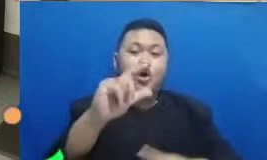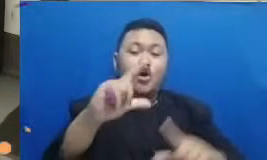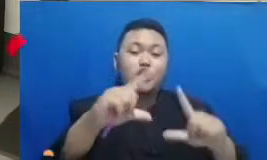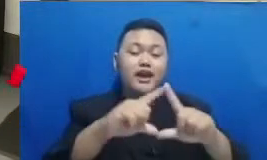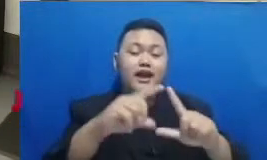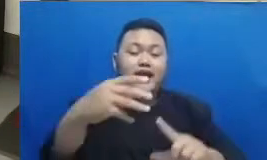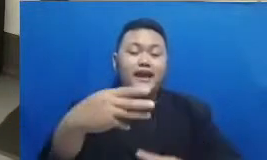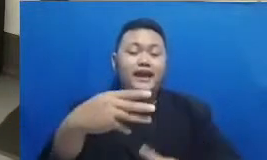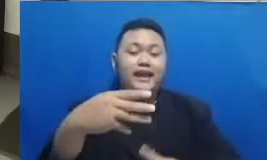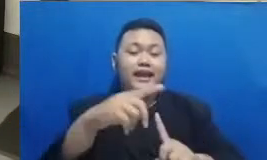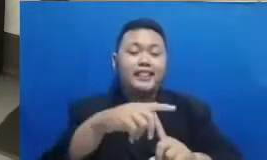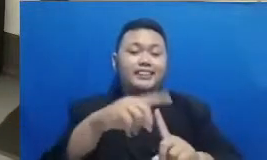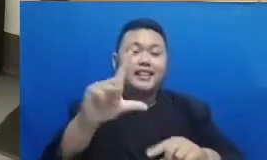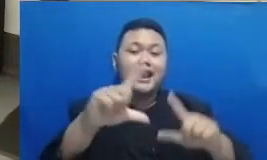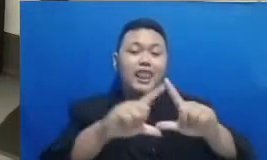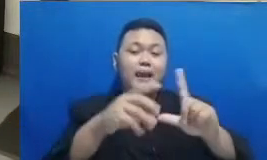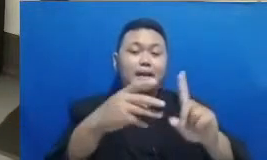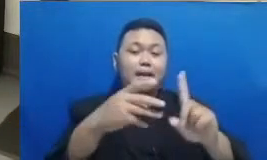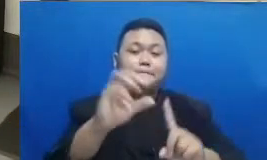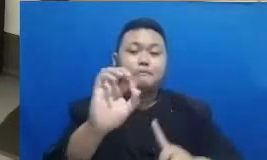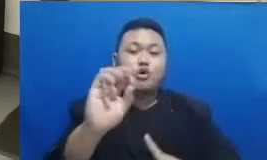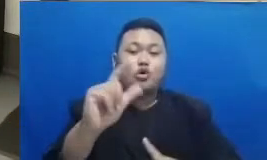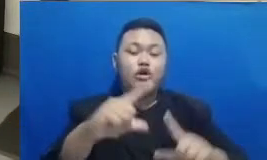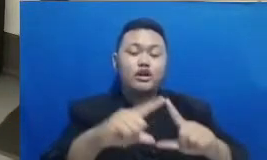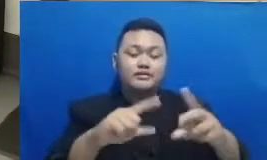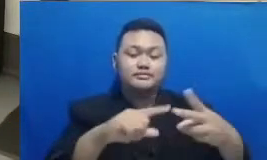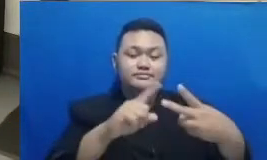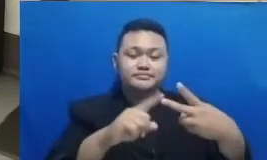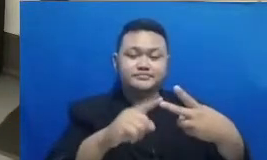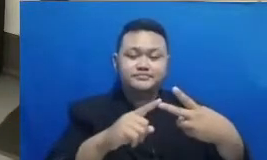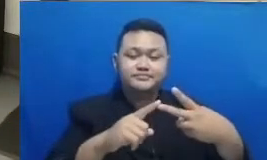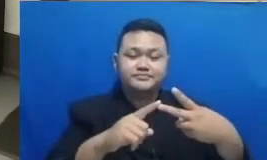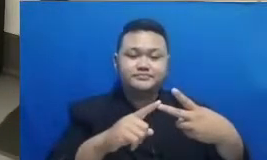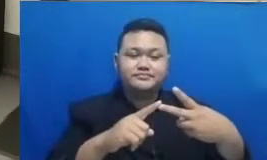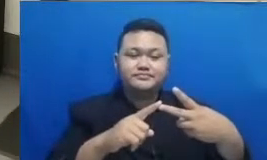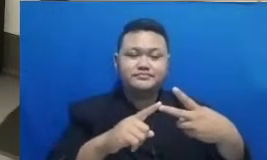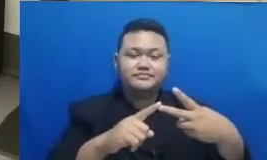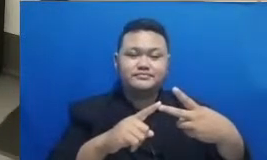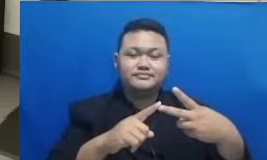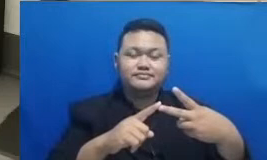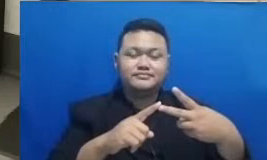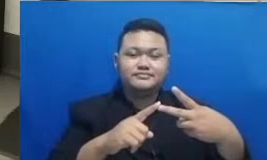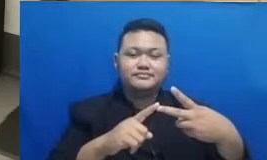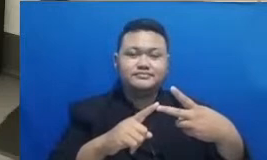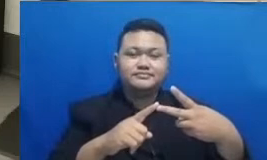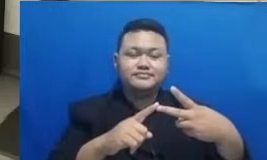Hai HP ini adalah ibu guru yaitu Hai Ibu yuci Anggraini